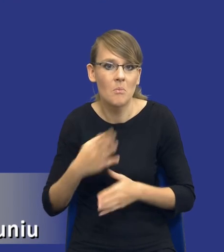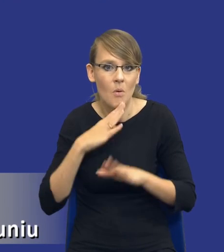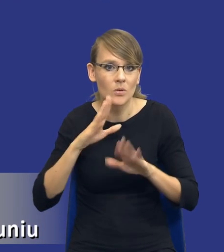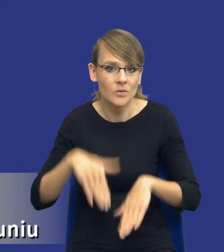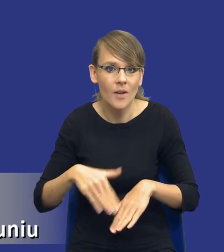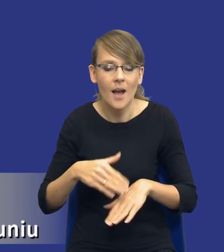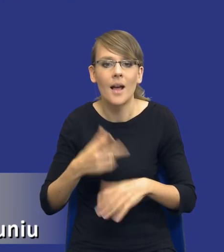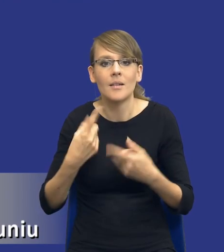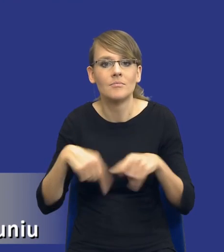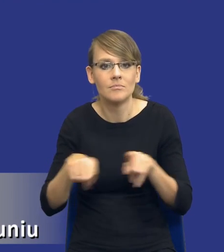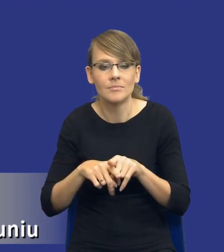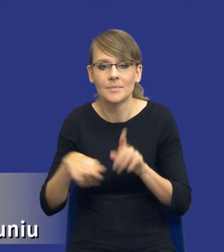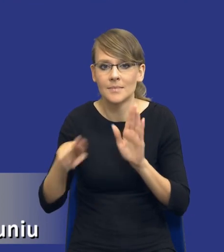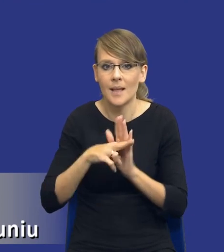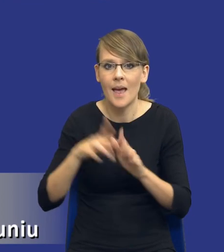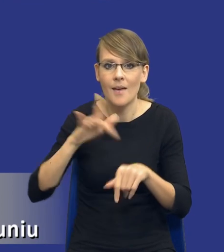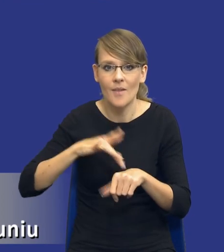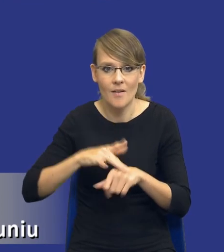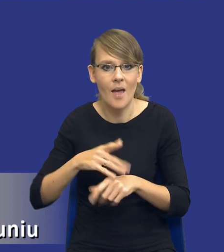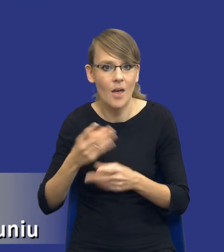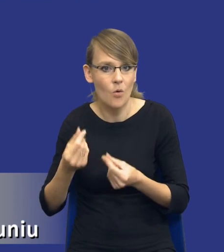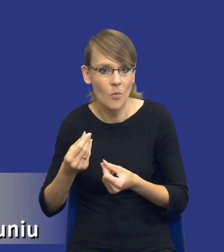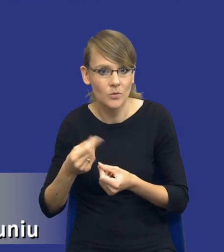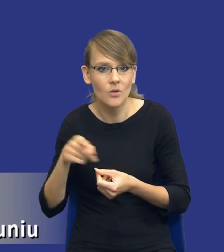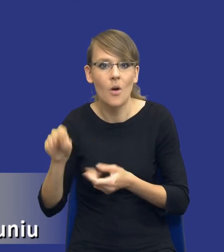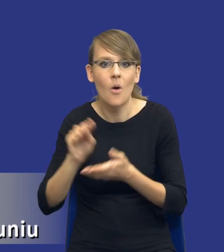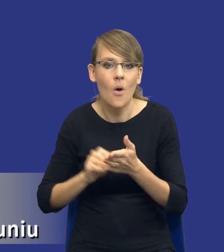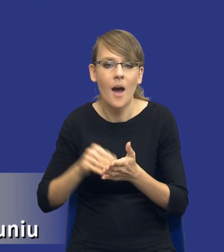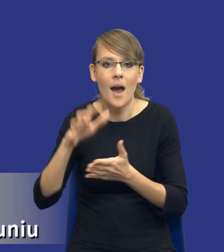realizację zasady efektywności ekonomicznej opisanej w artykule 17 w